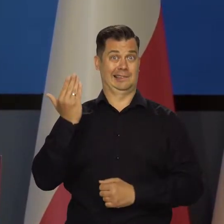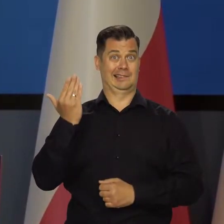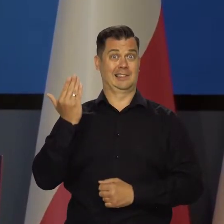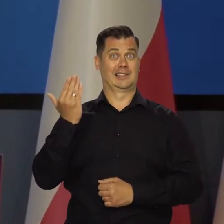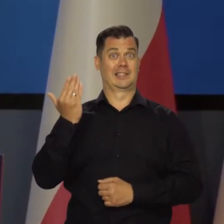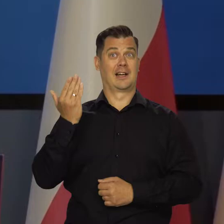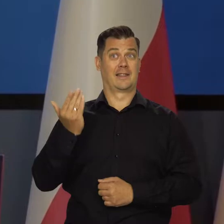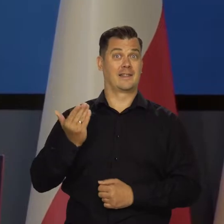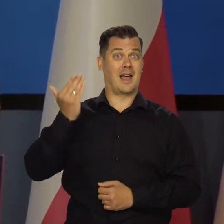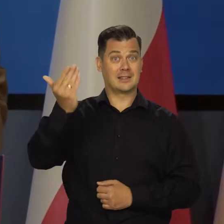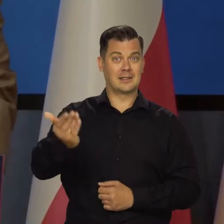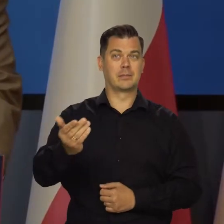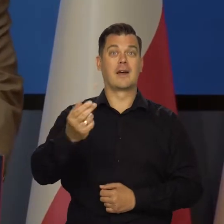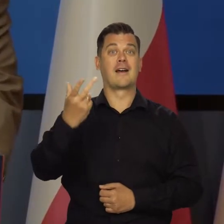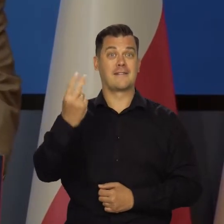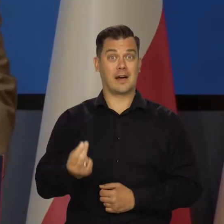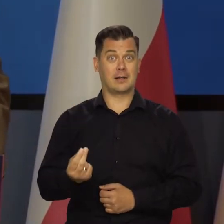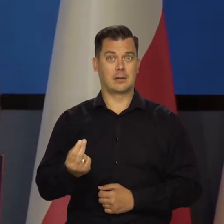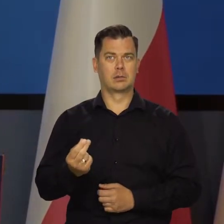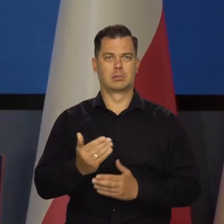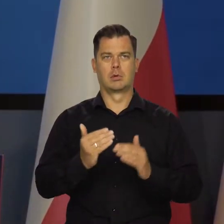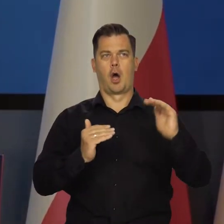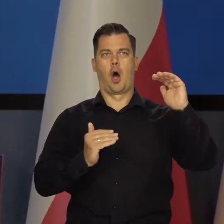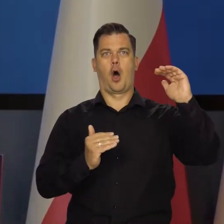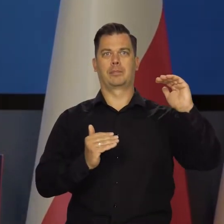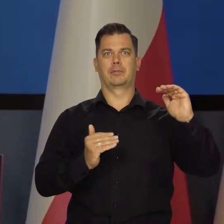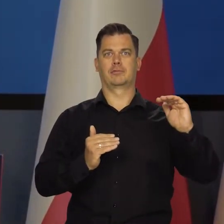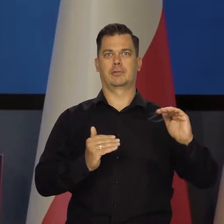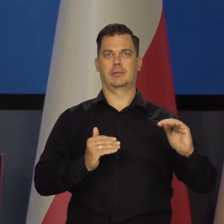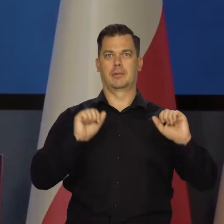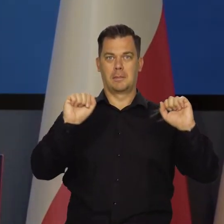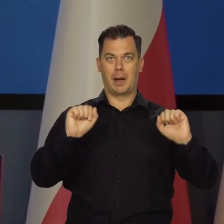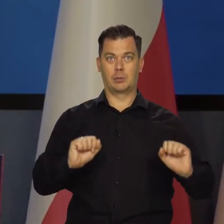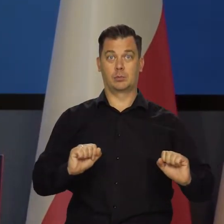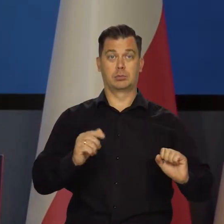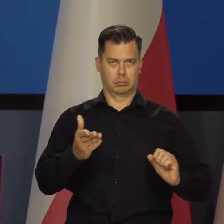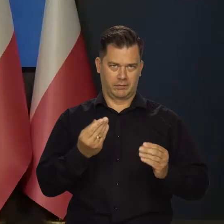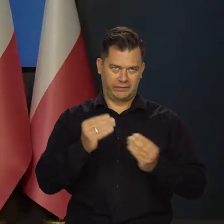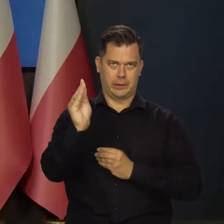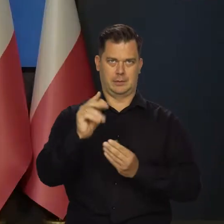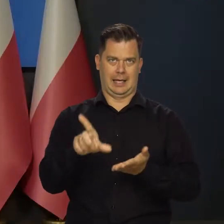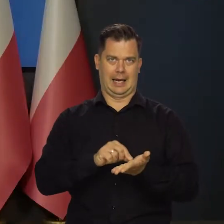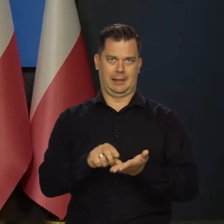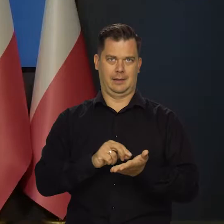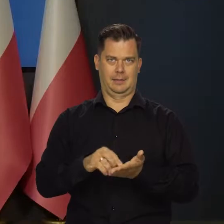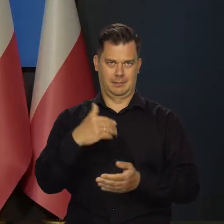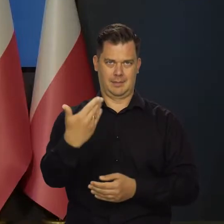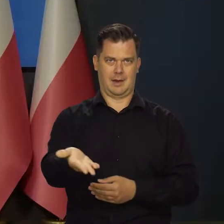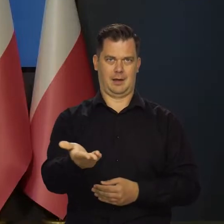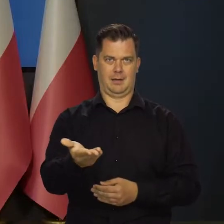Jeśli w ostatnim kwartale przyszłego roku, a może wcześniej zaczniemy obniżać stopy, znów będzie więcej kredytów udzielanych